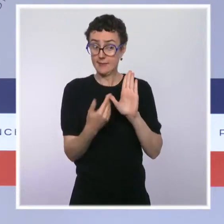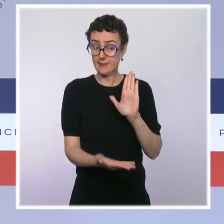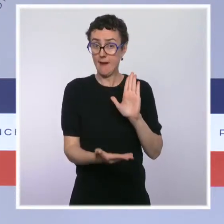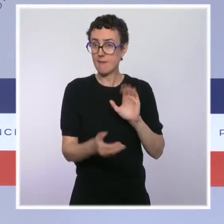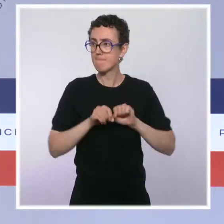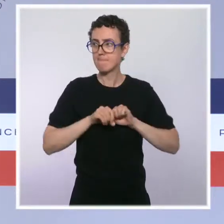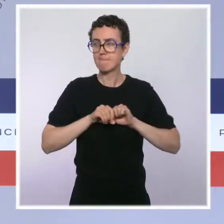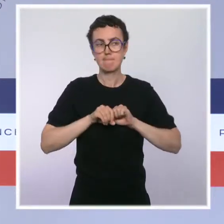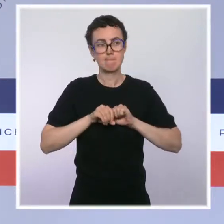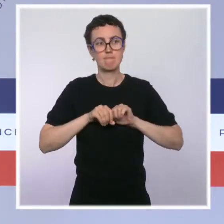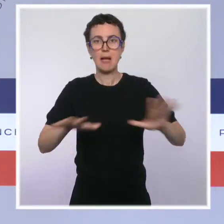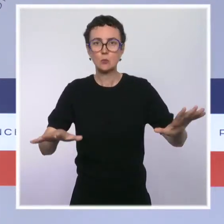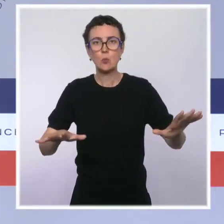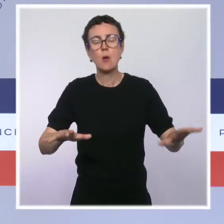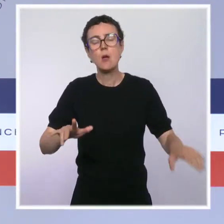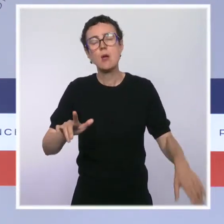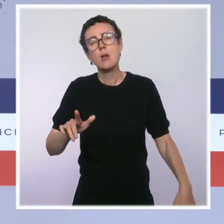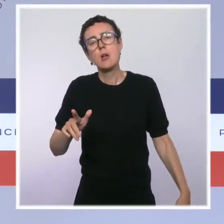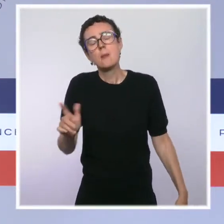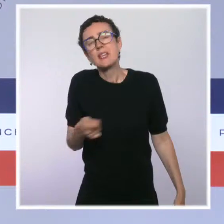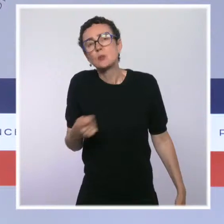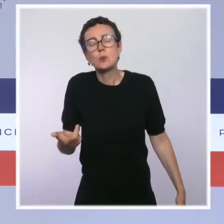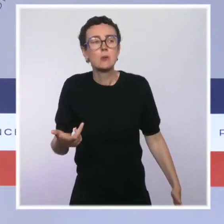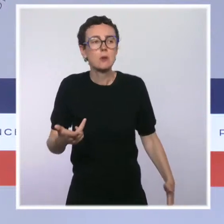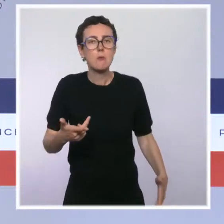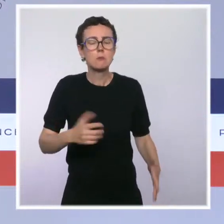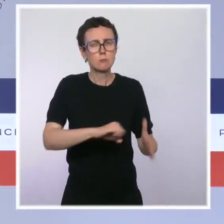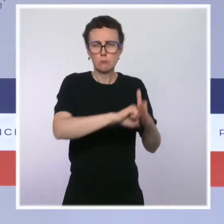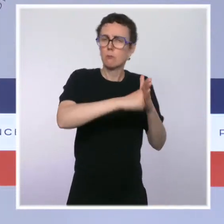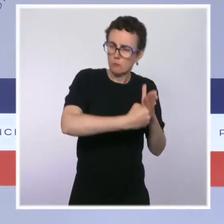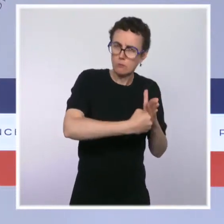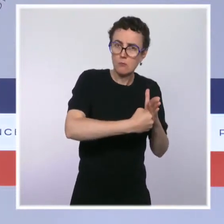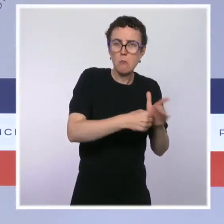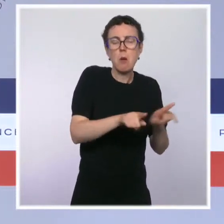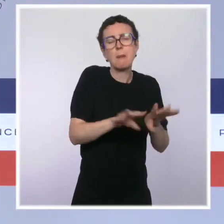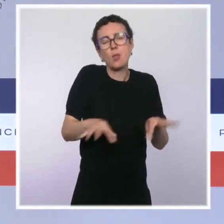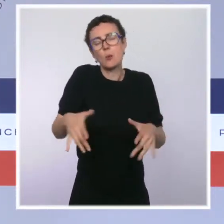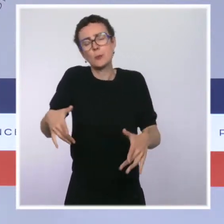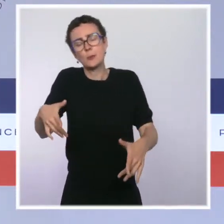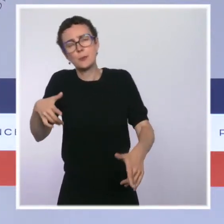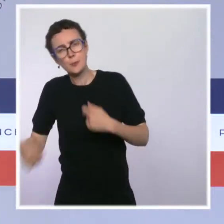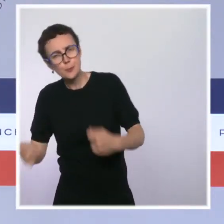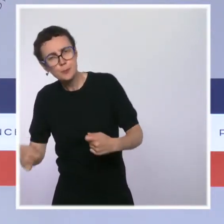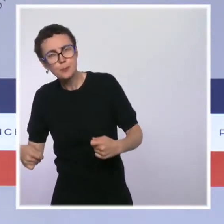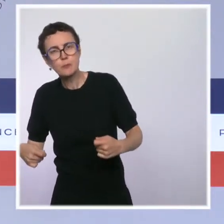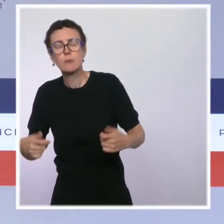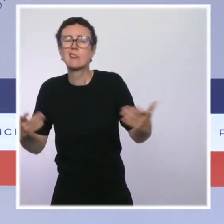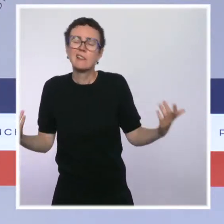en faisant preuve au cas par cas de fermeté et de discernement. J'évoquais tout à l'heure la situation hospitalière encore très tendue,